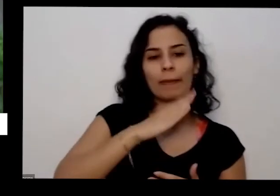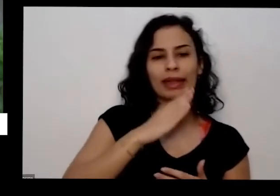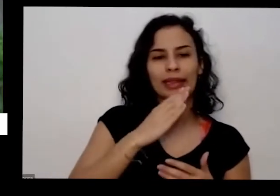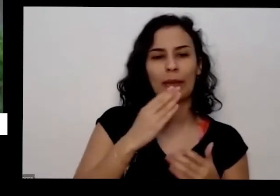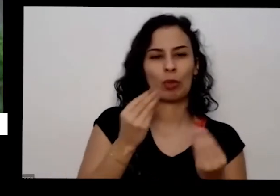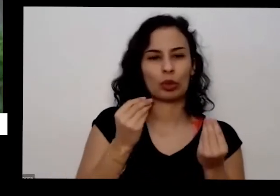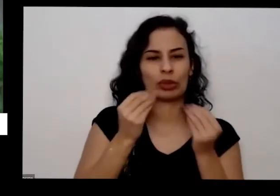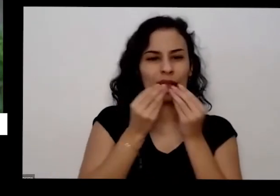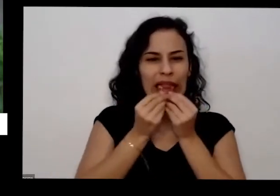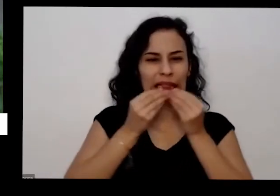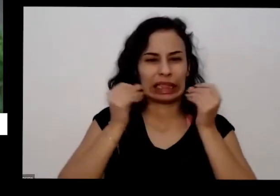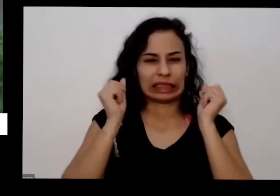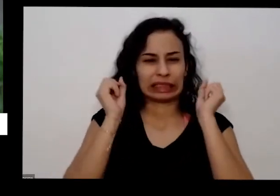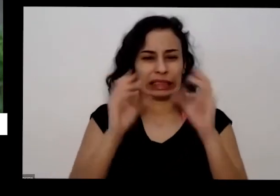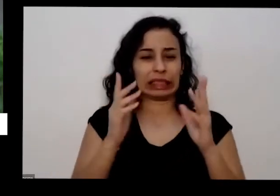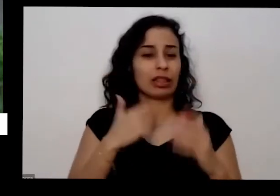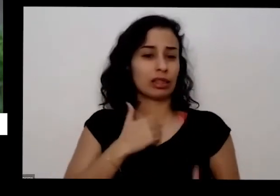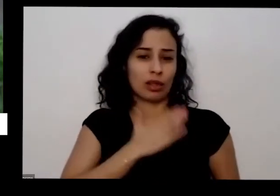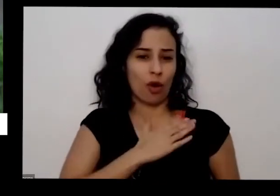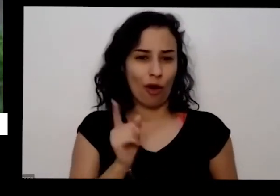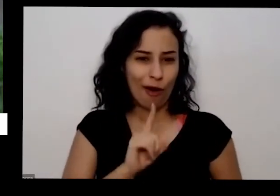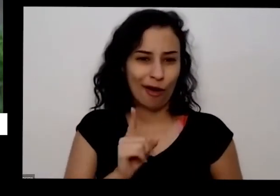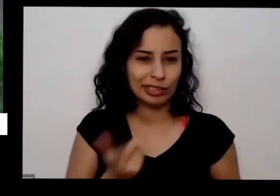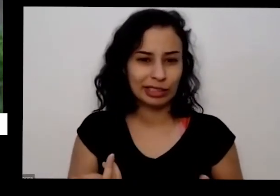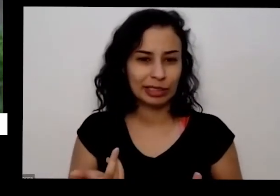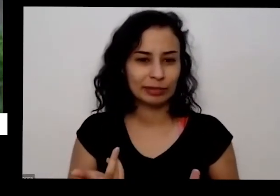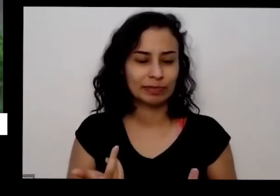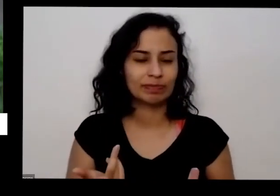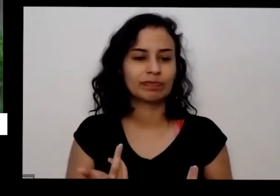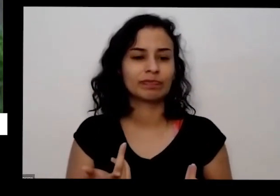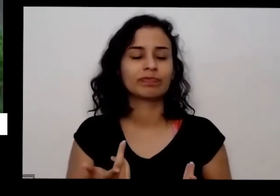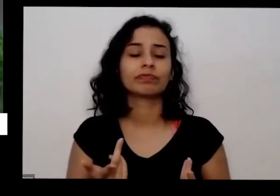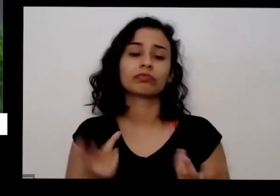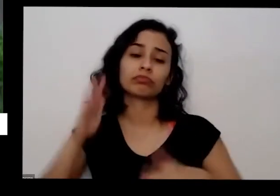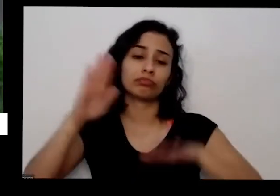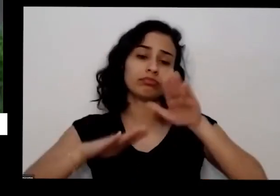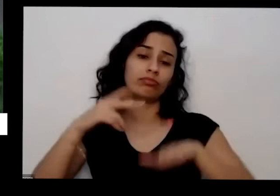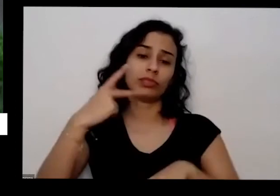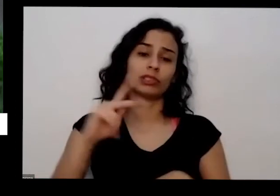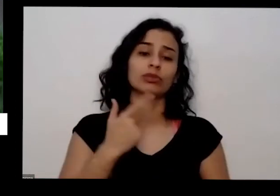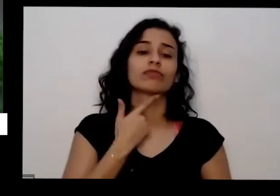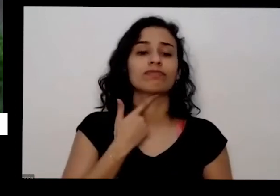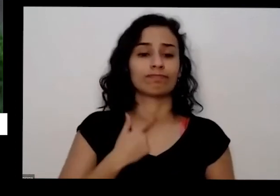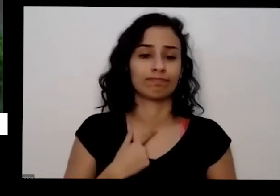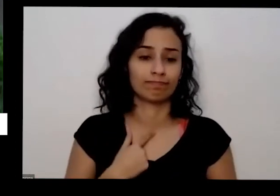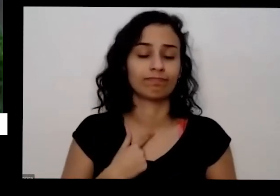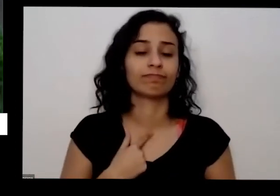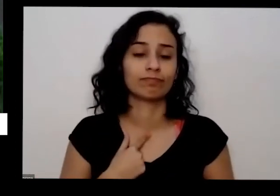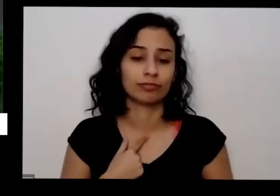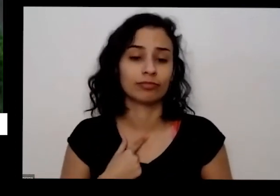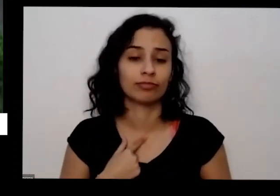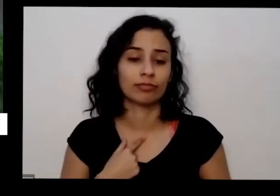Então vai depender do que você do seu gosto mesmo e praticamente todo vai ser possível de